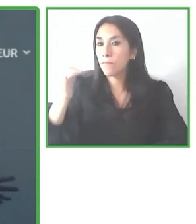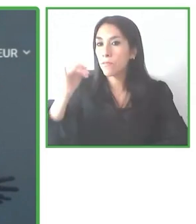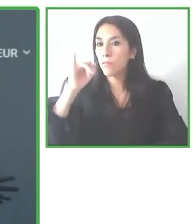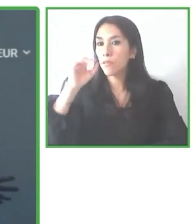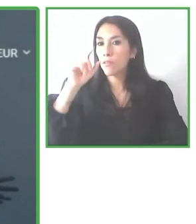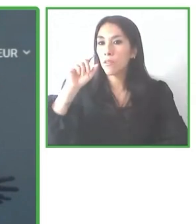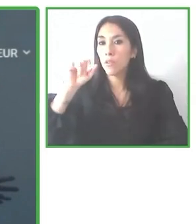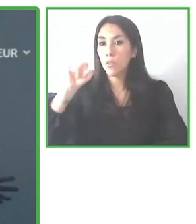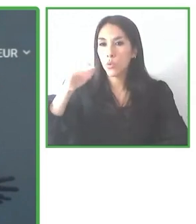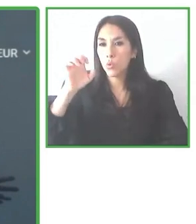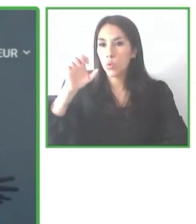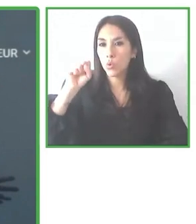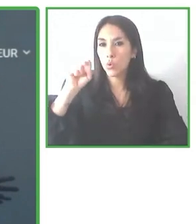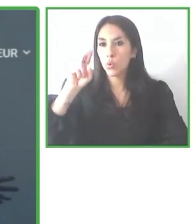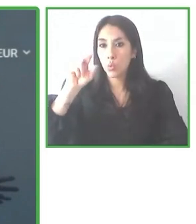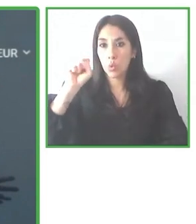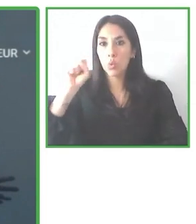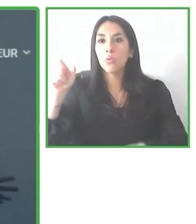una de las metas de libertad.